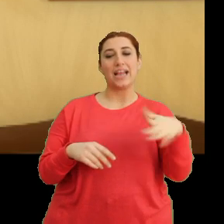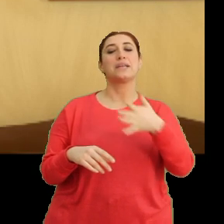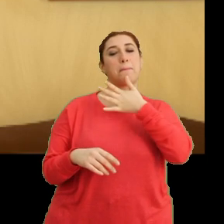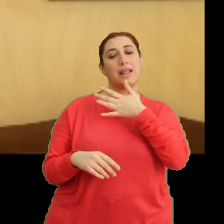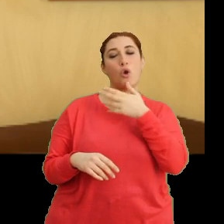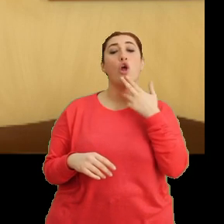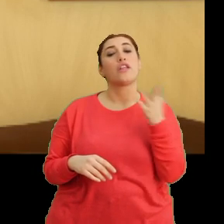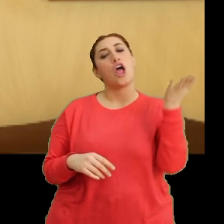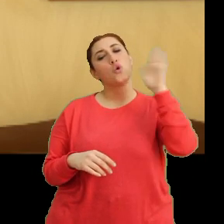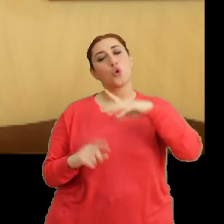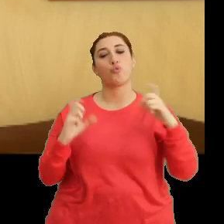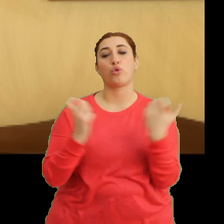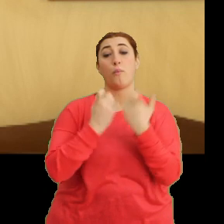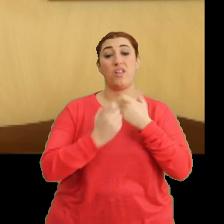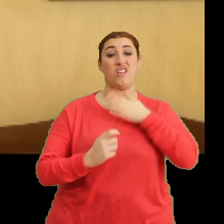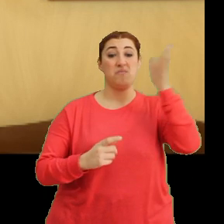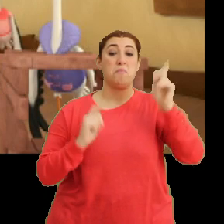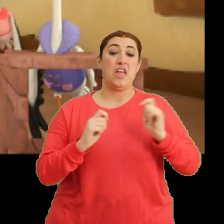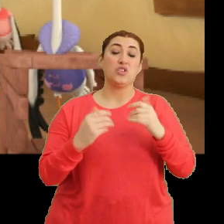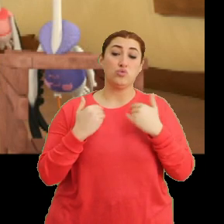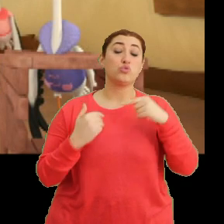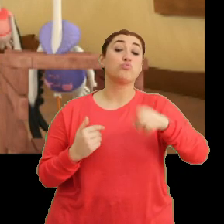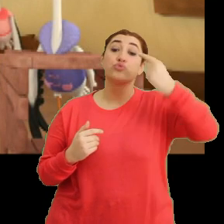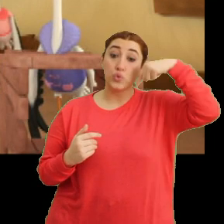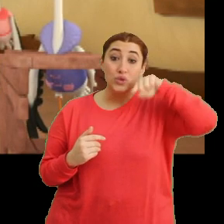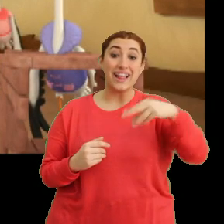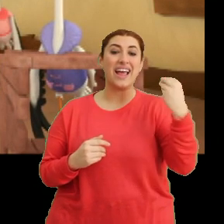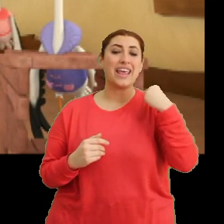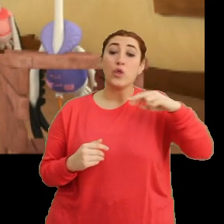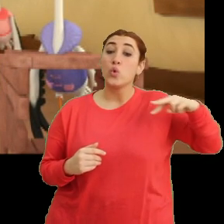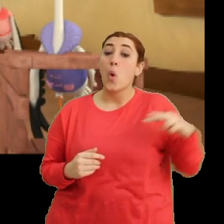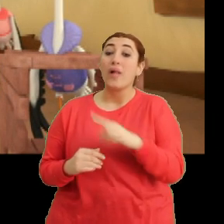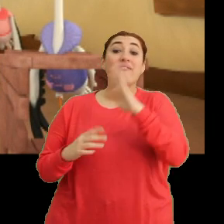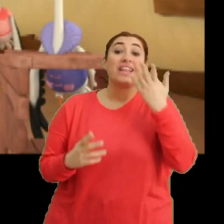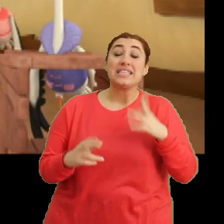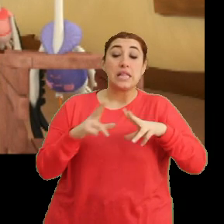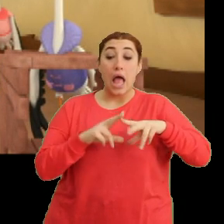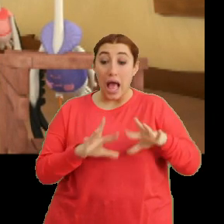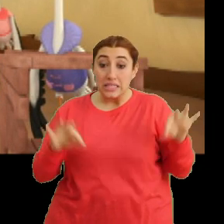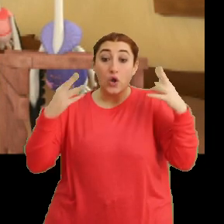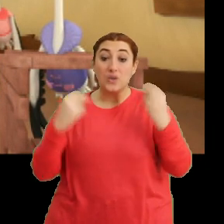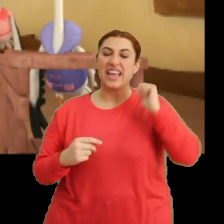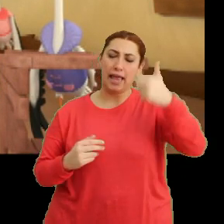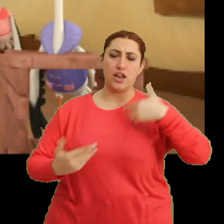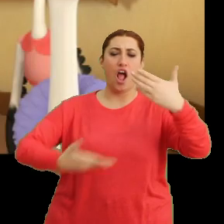Öğleden sonra bir toplantıya gitmek zorundayım. Bu yüzden yeni yolumuza nasıl hazırlanacağımızı yarın anlatacağım.